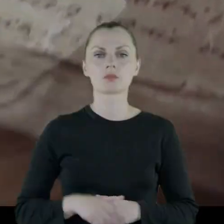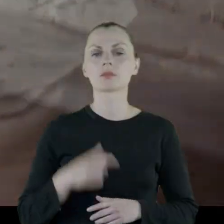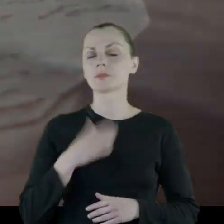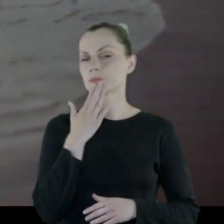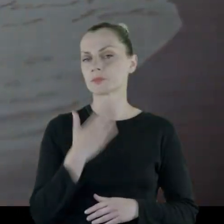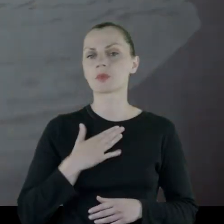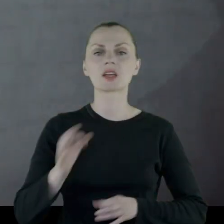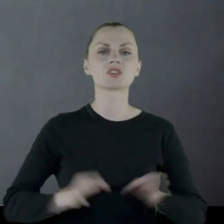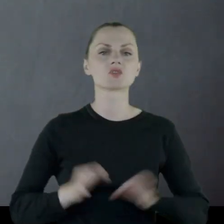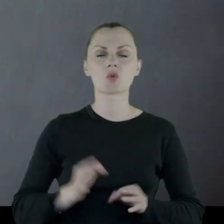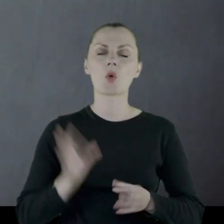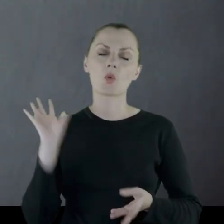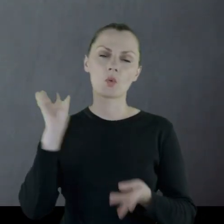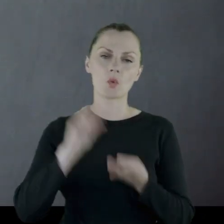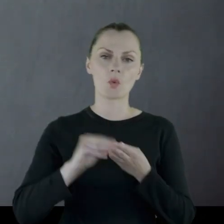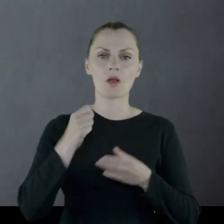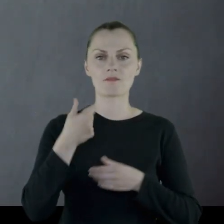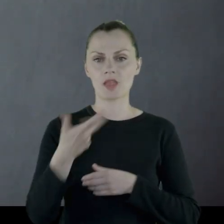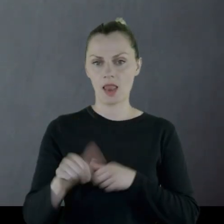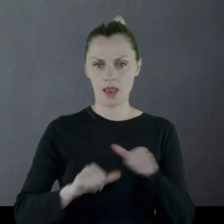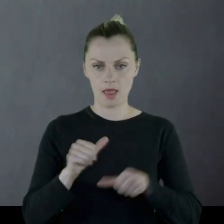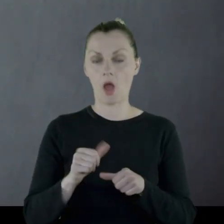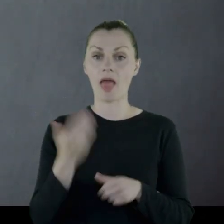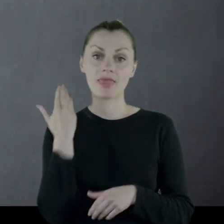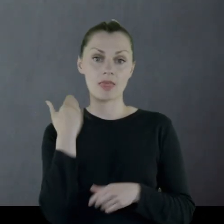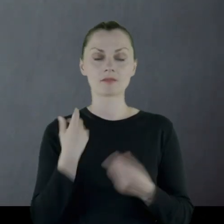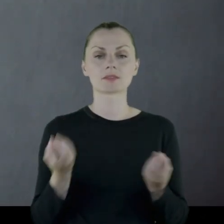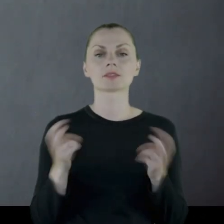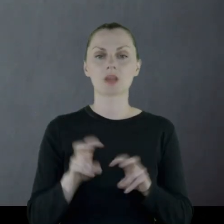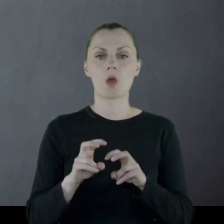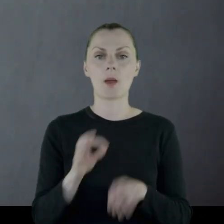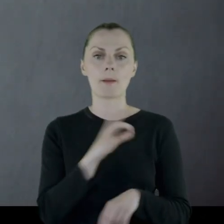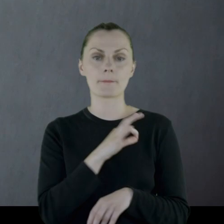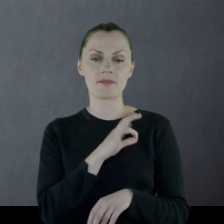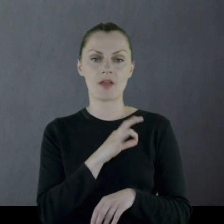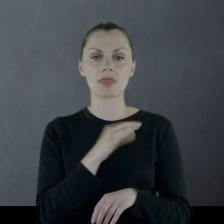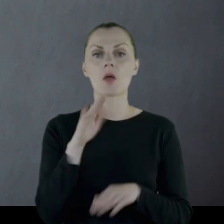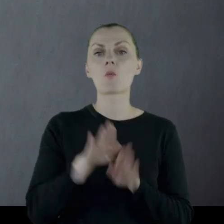Fascynuję się historią od wielu lat, a od niedawna założyłem prywatne muzeum Znaki Czasu.